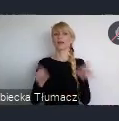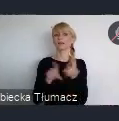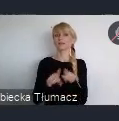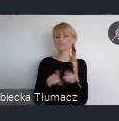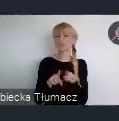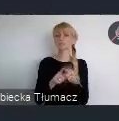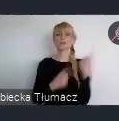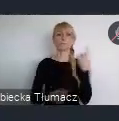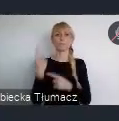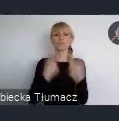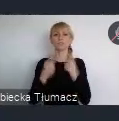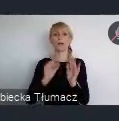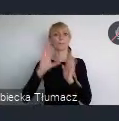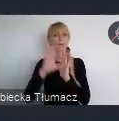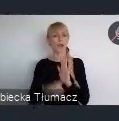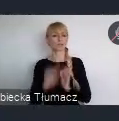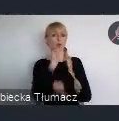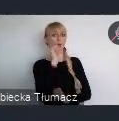będą w szczegółności reprezentowane i ten wymiar.